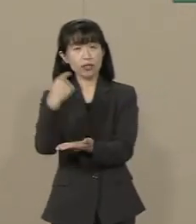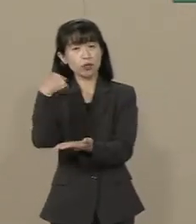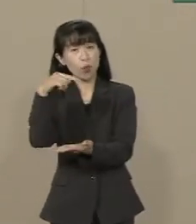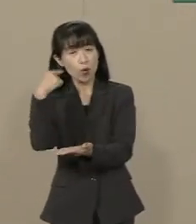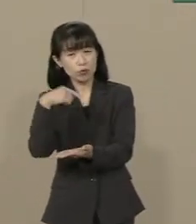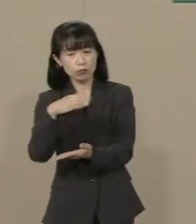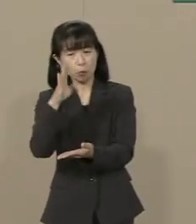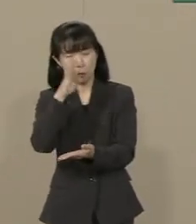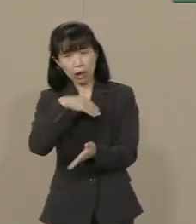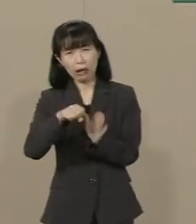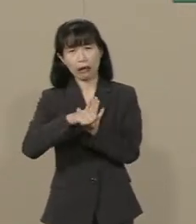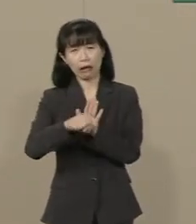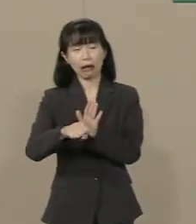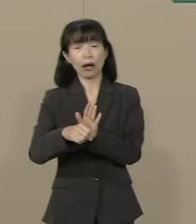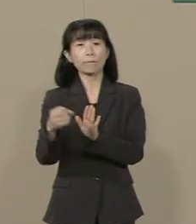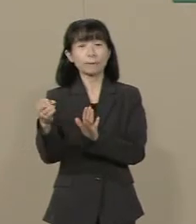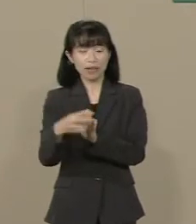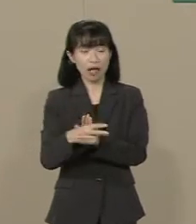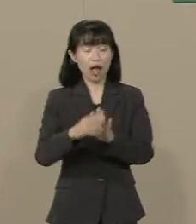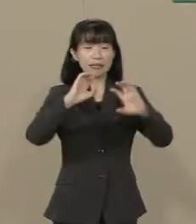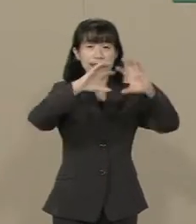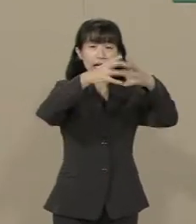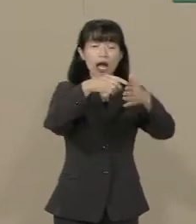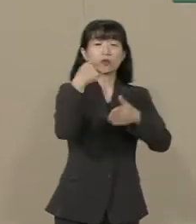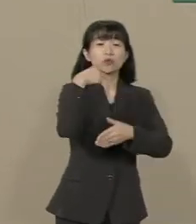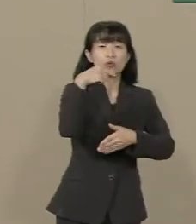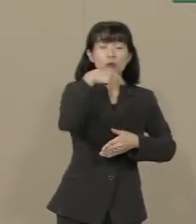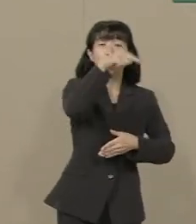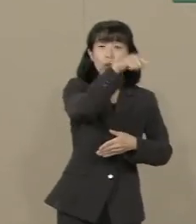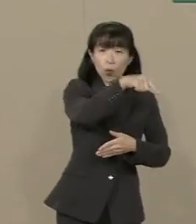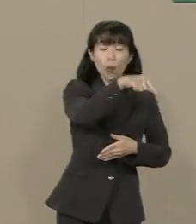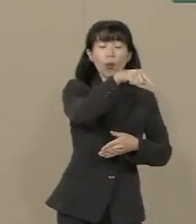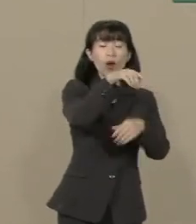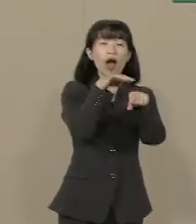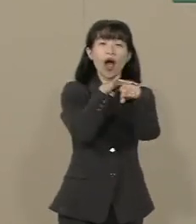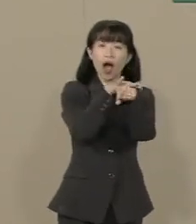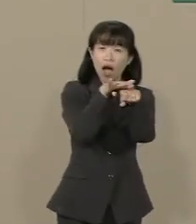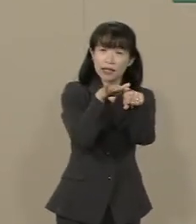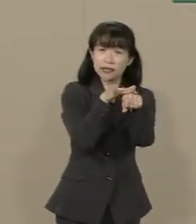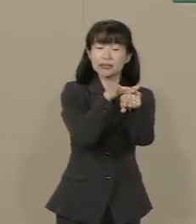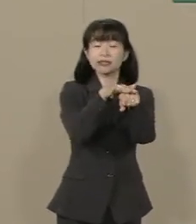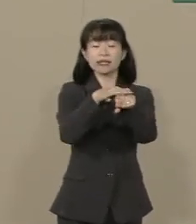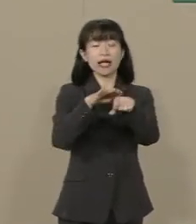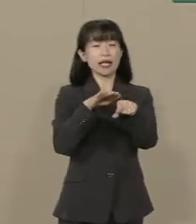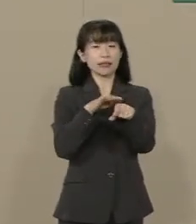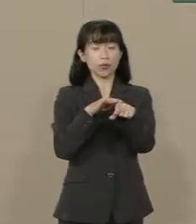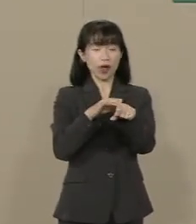また いわゆる世界宗教が教えて きた愛や慈悲・正義といった